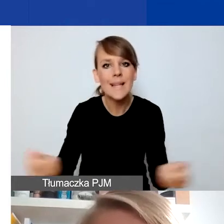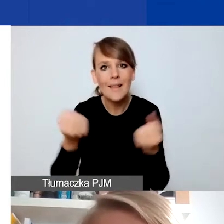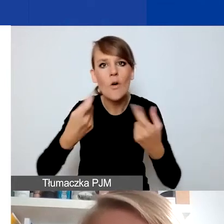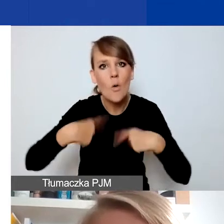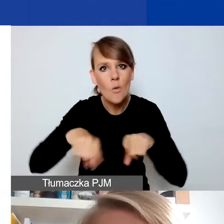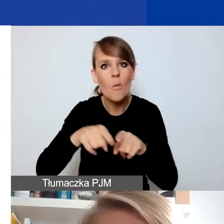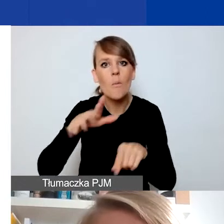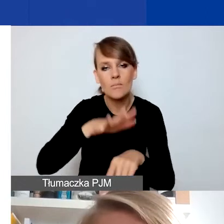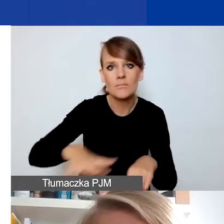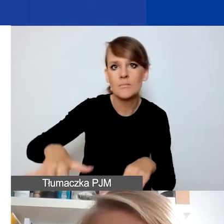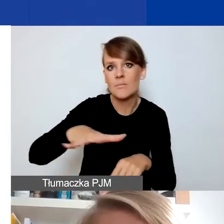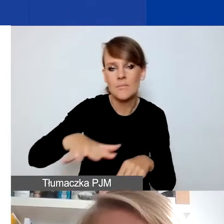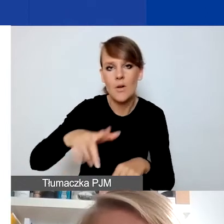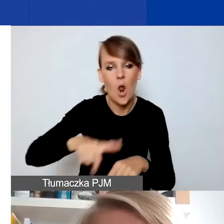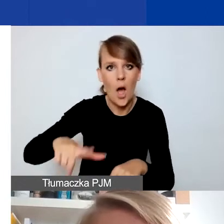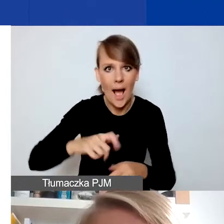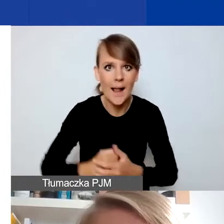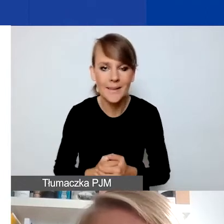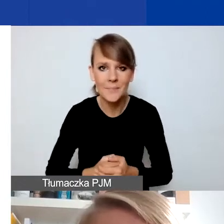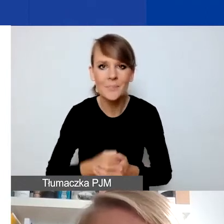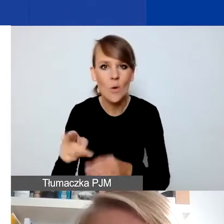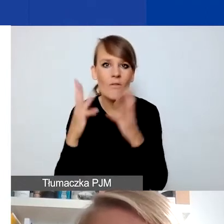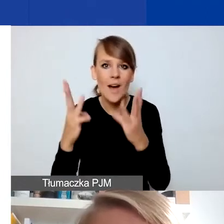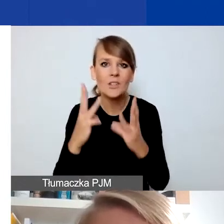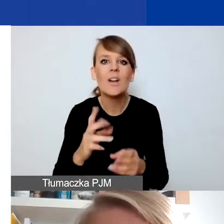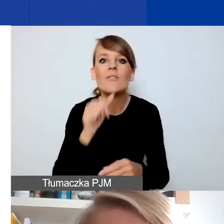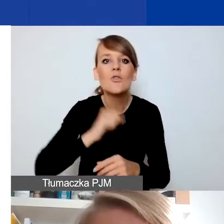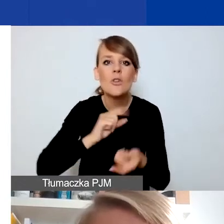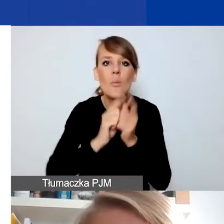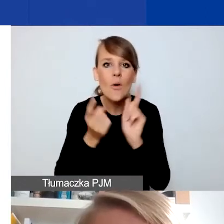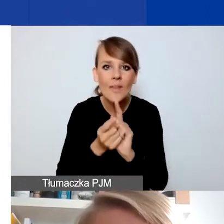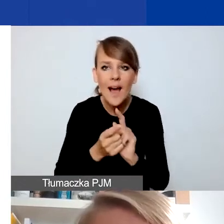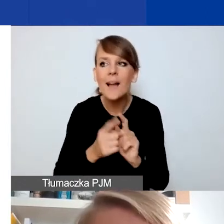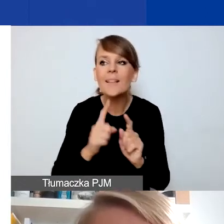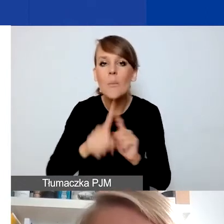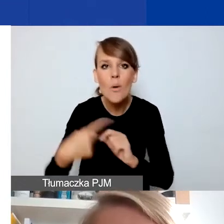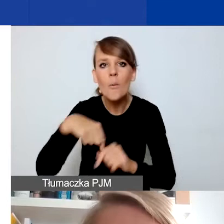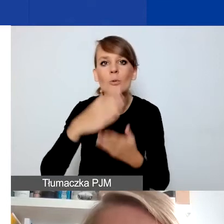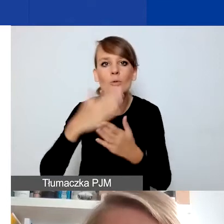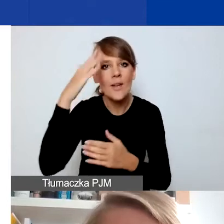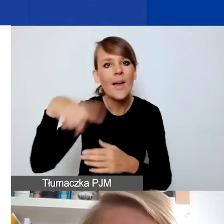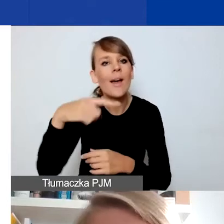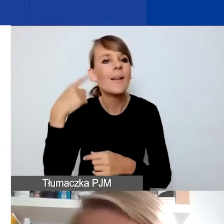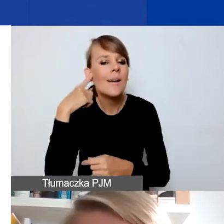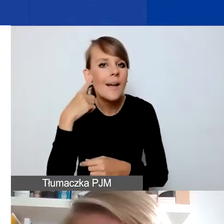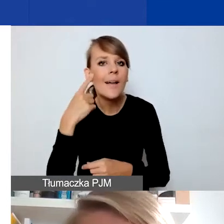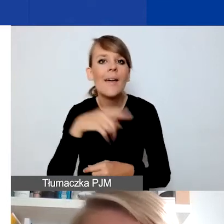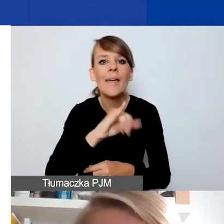To o tyle ważne, że po wczorajszym spotkaniu wiemy, że ta interwencyjność kojarzy się też z działaniami stricte pomocowymi.